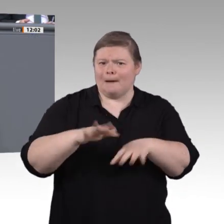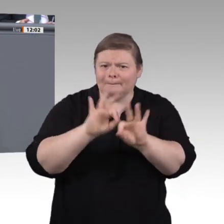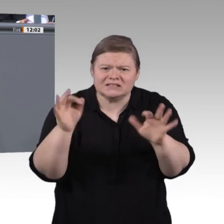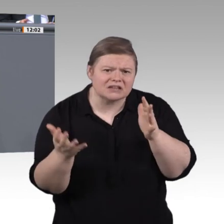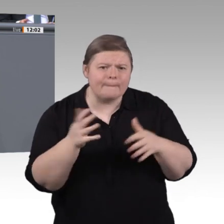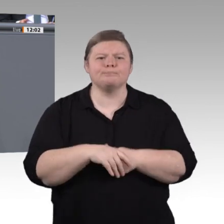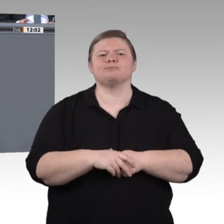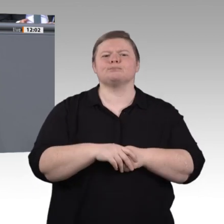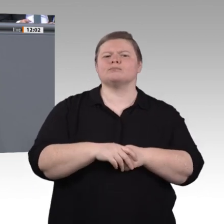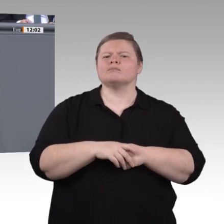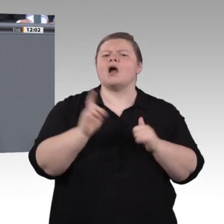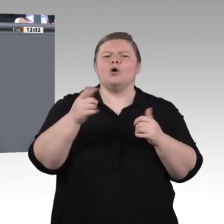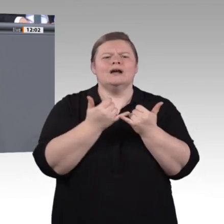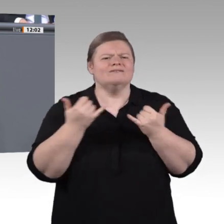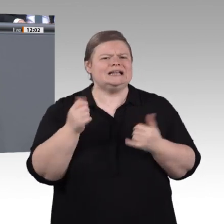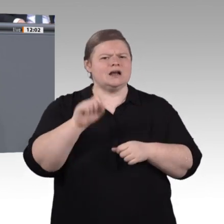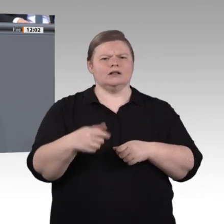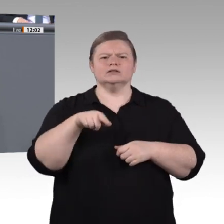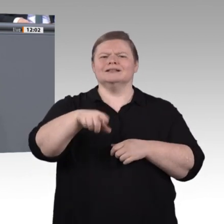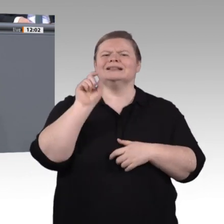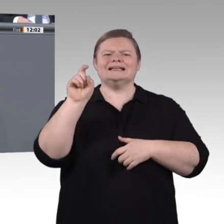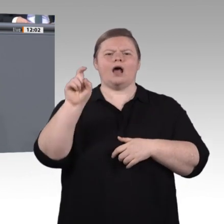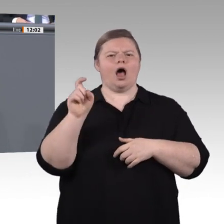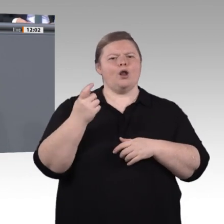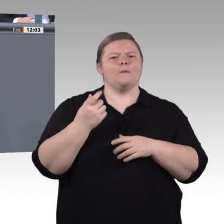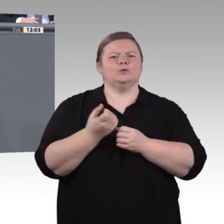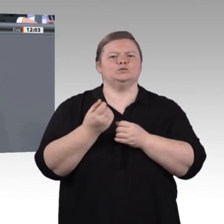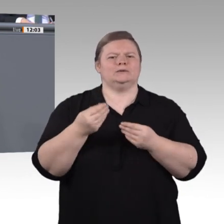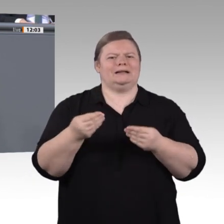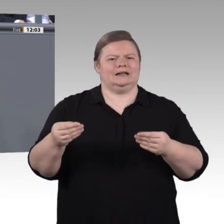oder wenigstens nicht nur den Zweck, für den Arbeitsmarkt nützlich zu werden. Es